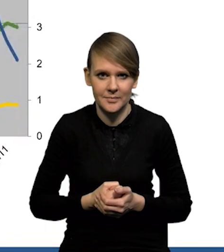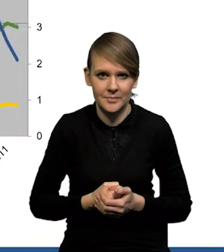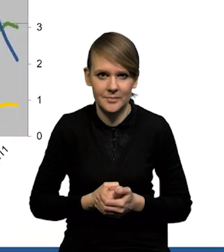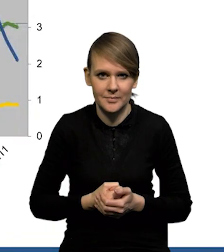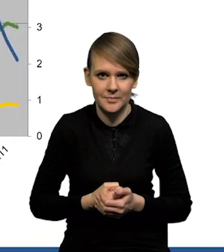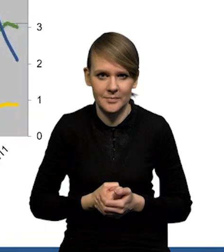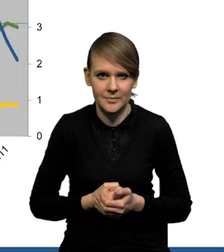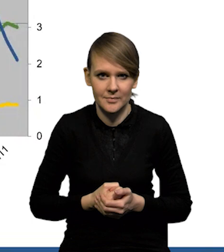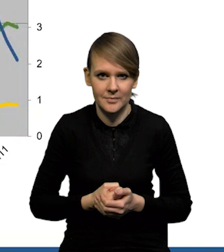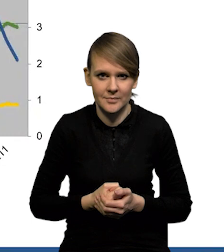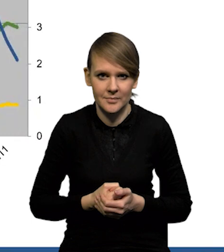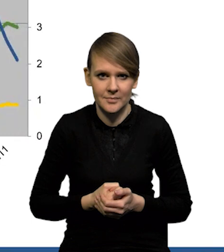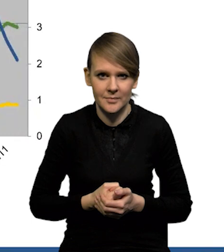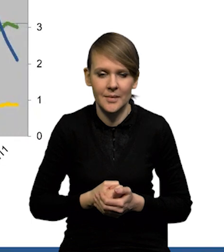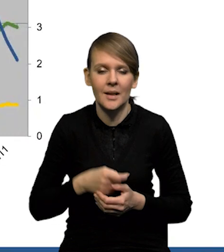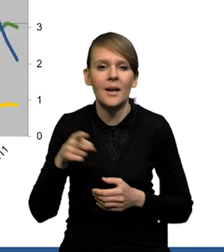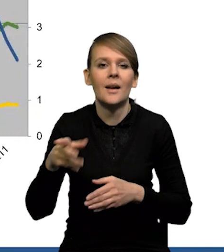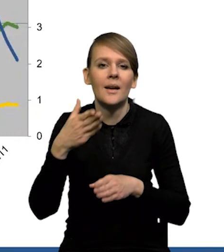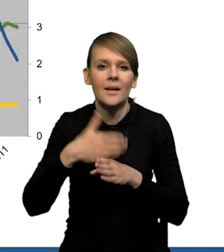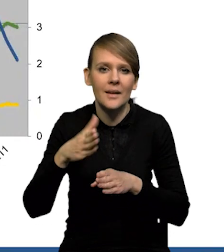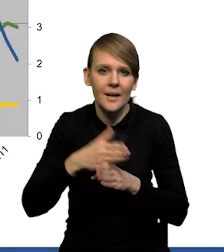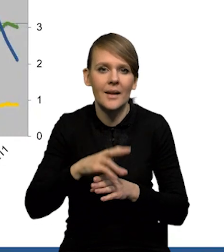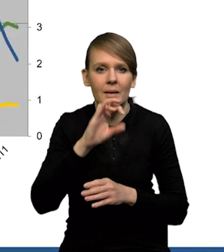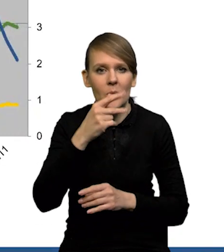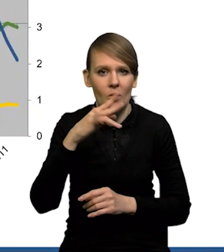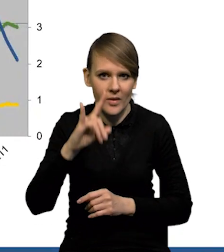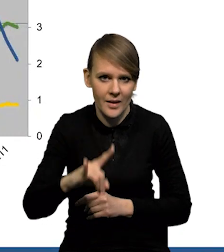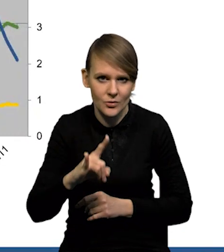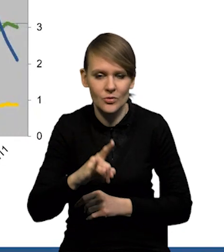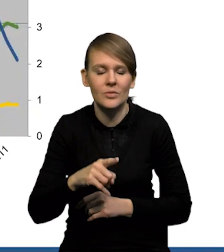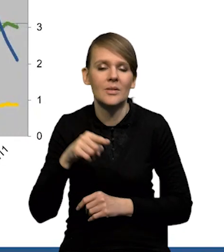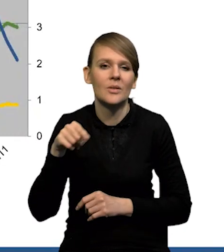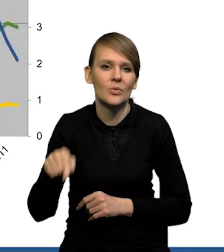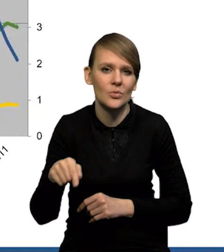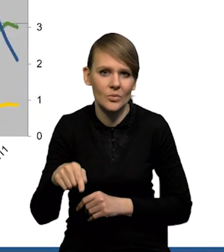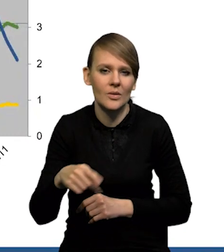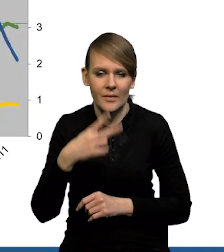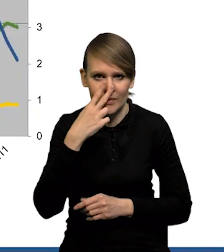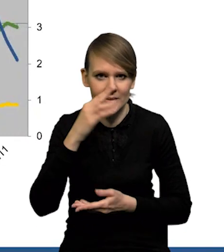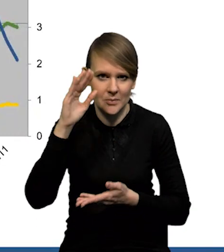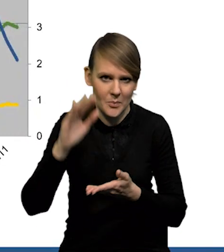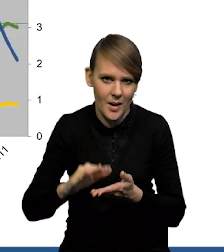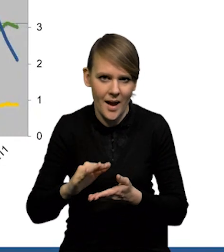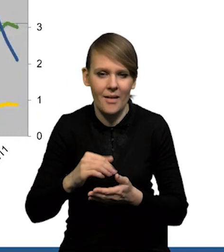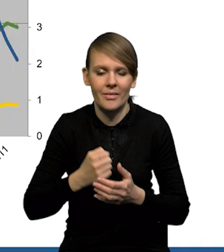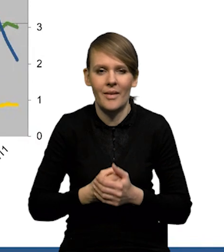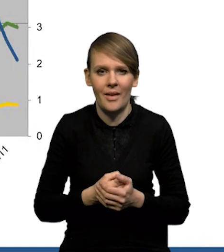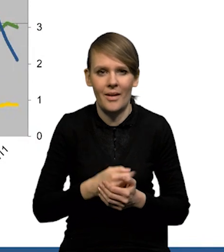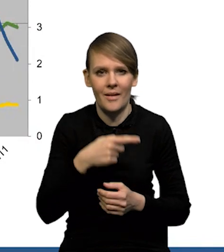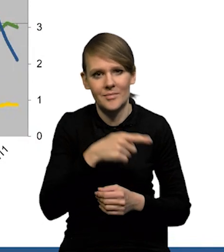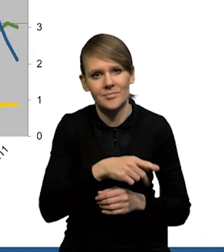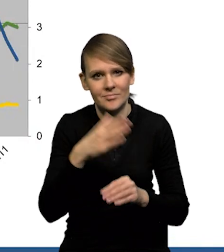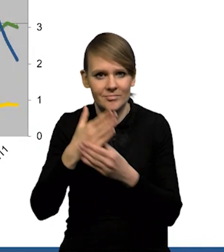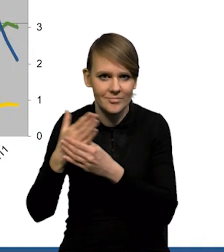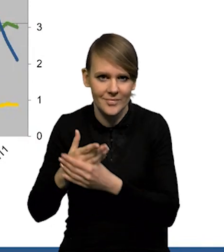już nawet nie tylko w przypadku kredytów hipotecznych, dynamika kredytu, ale mamy też wyraźny spadek, jeśli chodzi o przedsiębiorstwa niefinansowe.